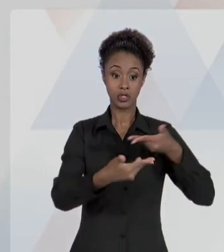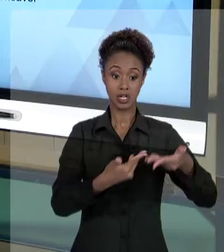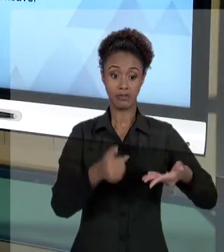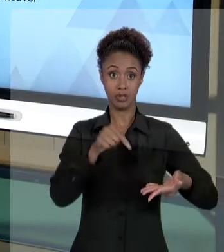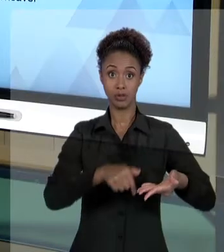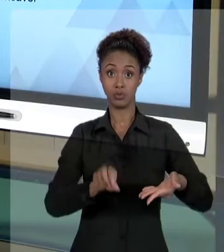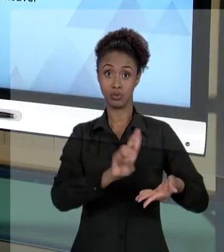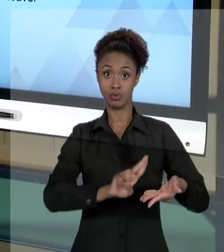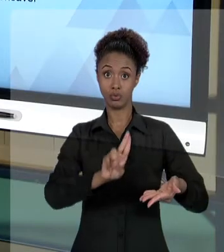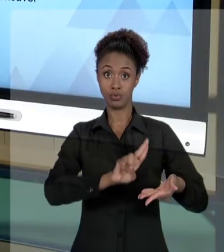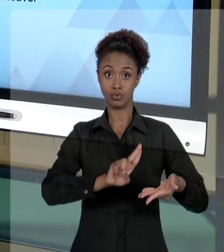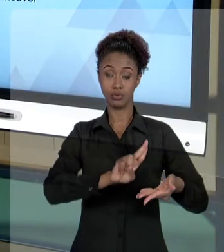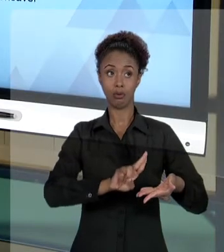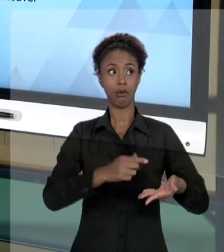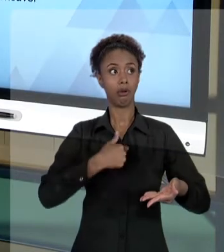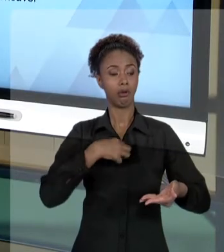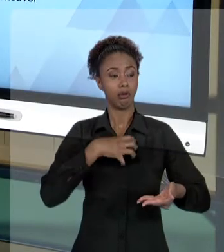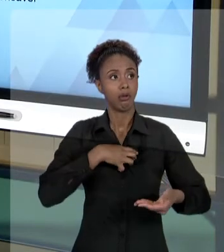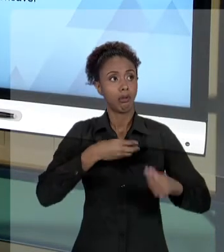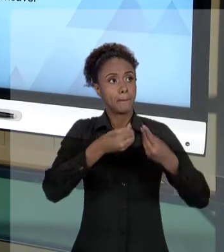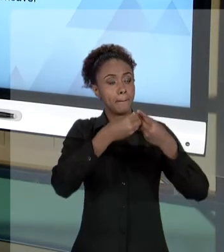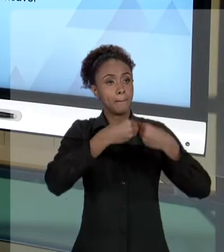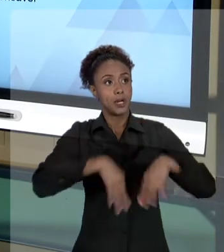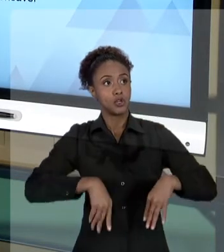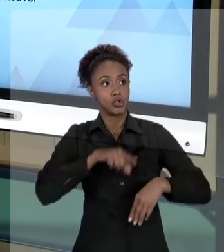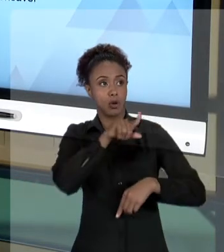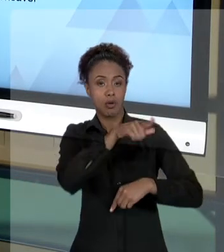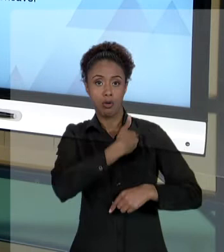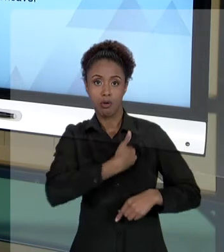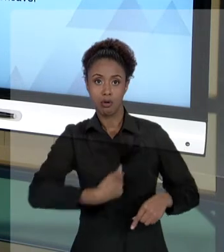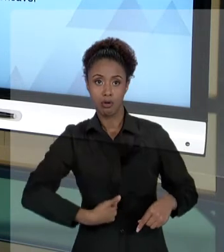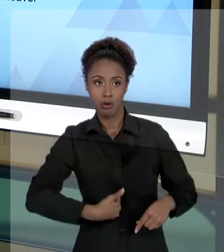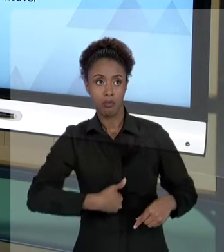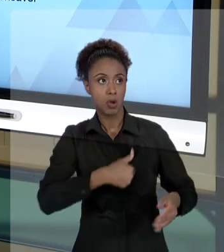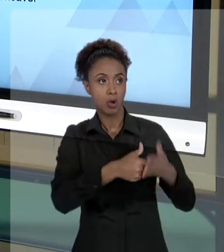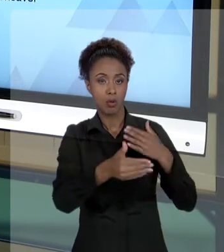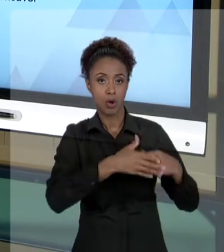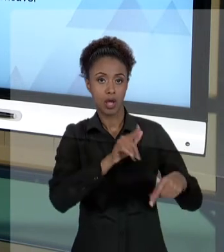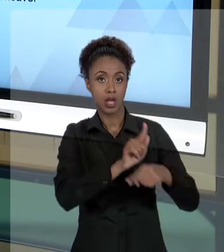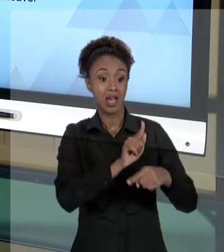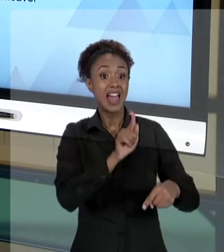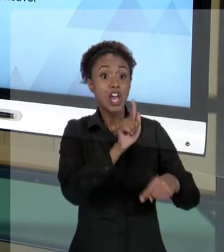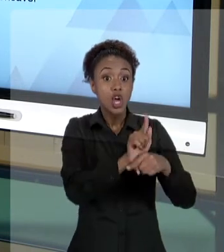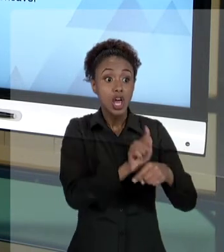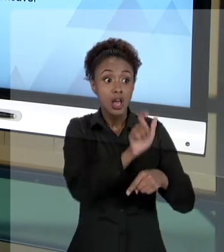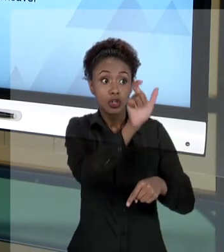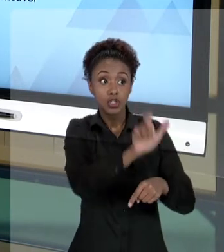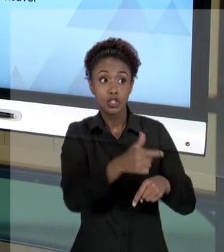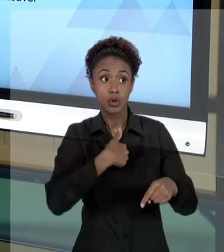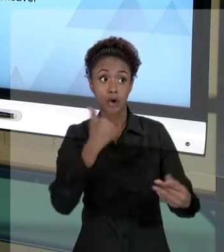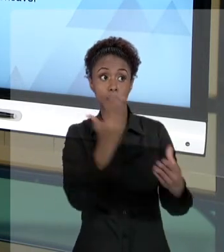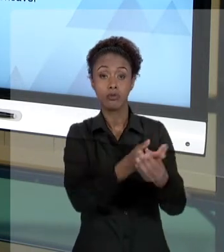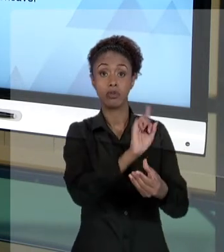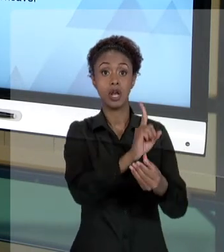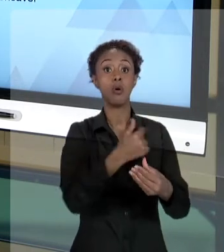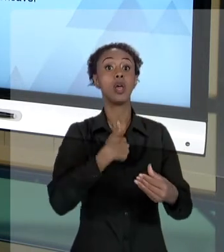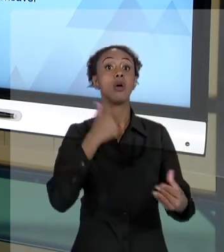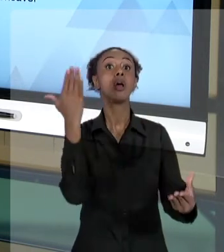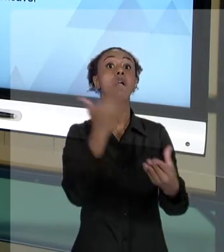PÚBLICO, SOU LESADO POR UM ATO DE UM A GENTE PÚBLICO, EU VOU PROCESSAR NÃO O AGENTE PÚBLICO, O ESTADO. O ESTADO VAI TER QUE ME RESSARCIR DO